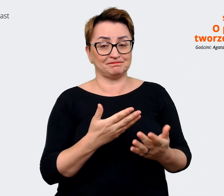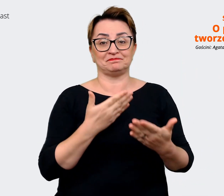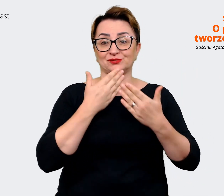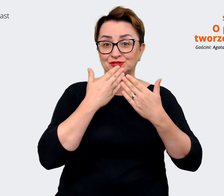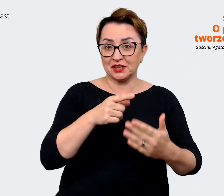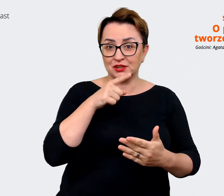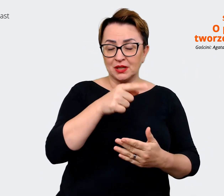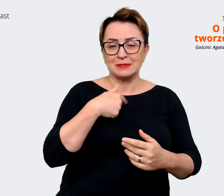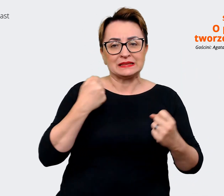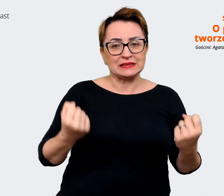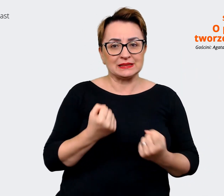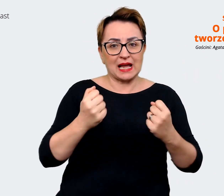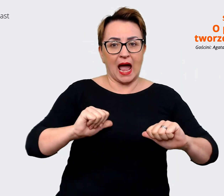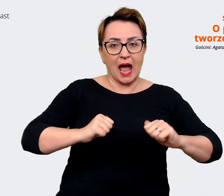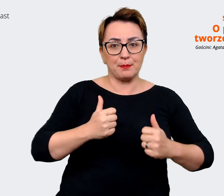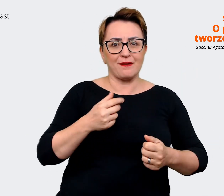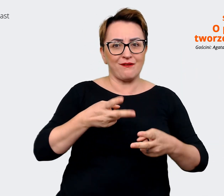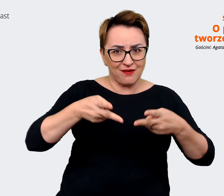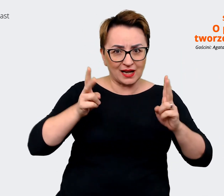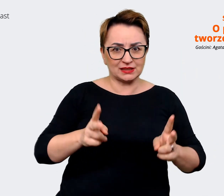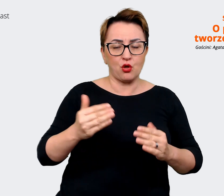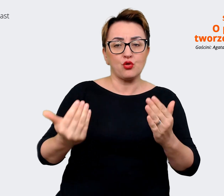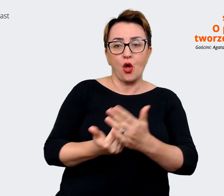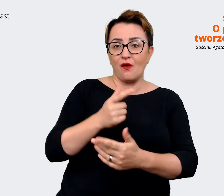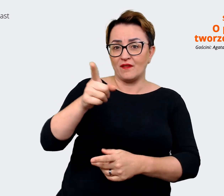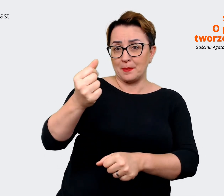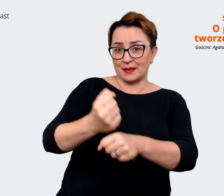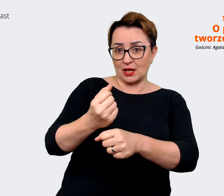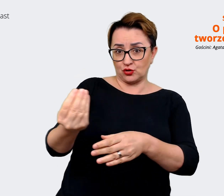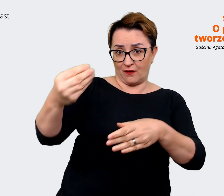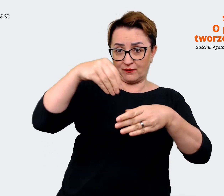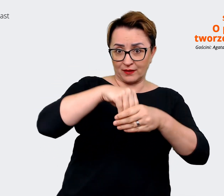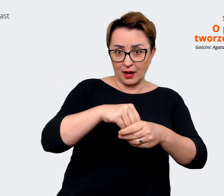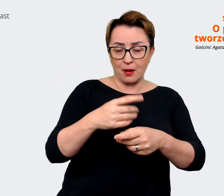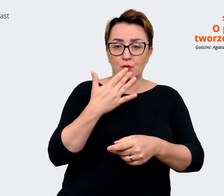pracownicy mogli powiedzieć "no faktycznie tak jest, jak mówicie". To, o czym czytałam,